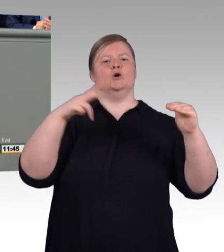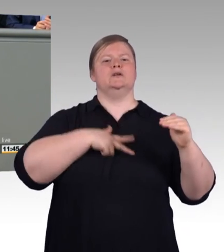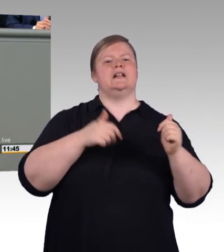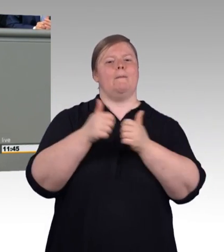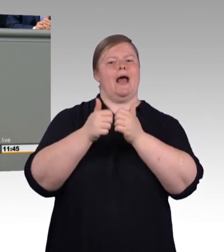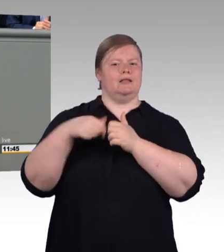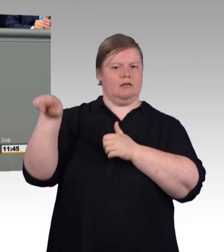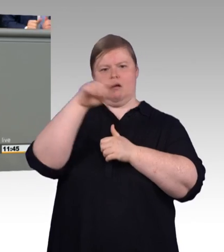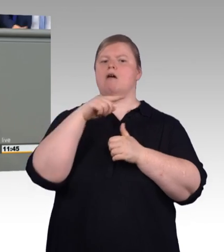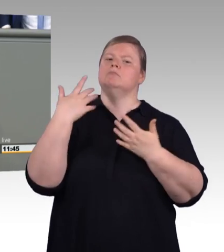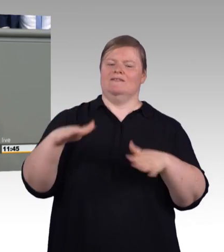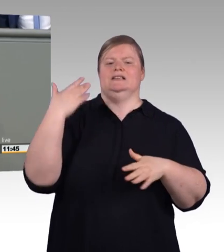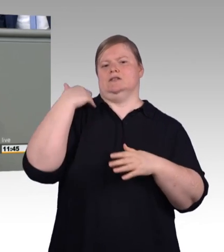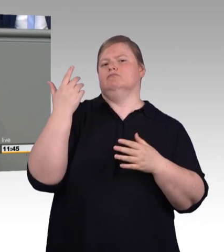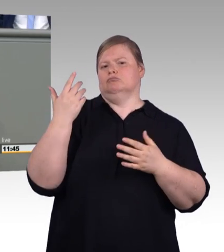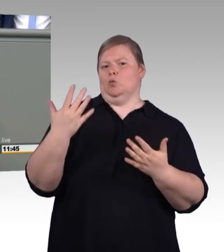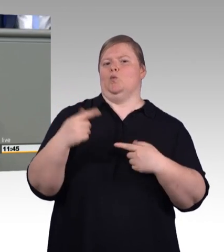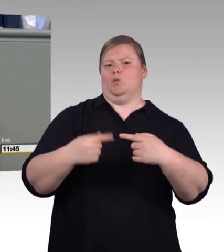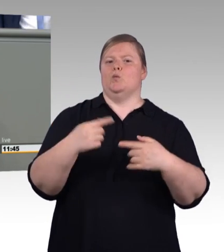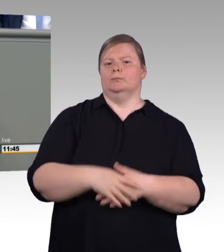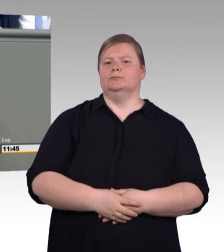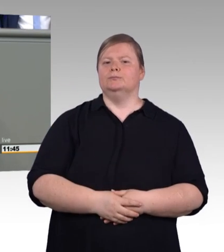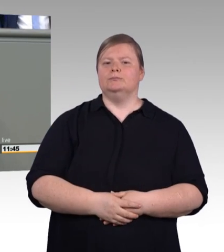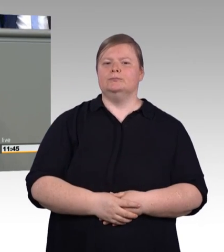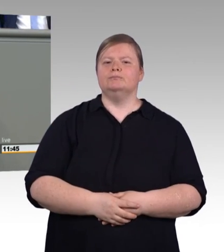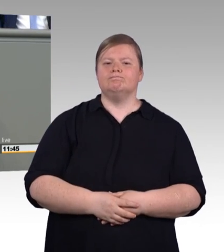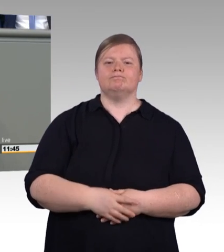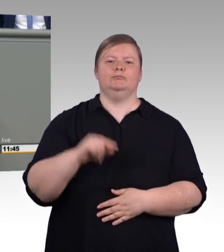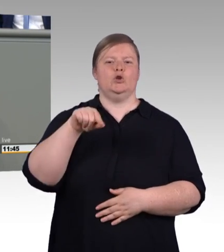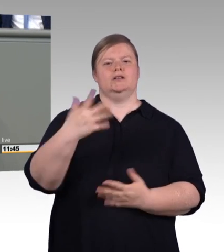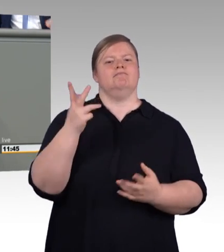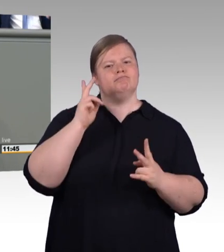also auch der tariflichen Ausbildungsvergütung. Und Herr Frömming, es tut mir leid, Sie haben offensichtlich keine Ahnung davon,